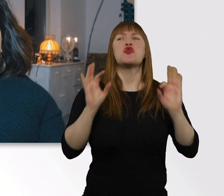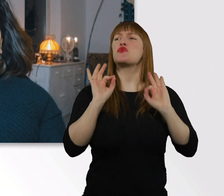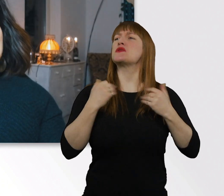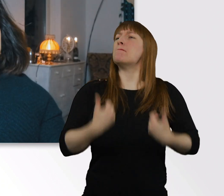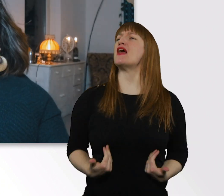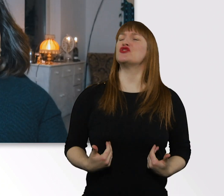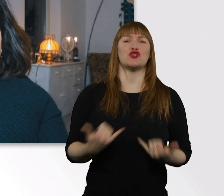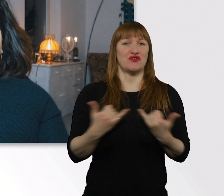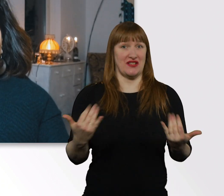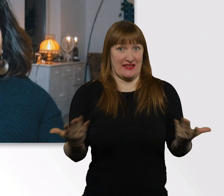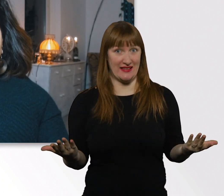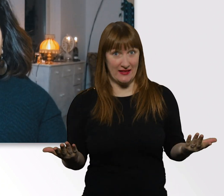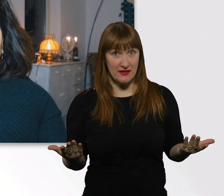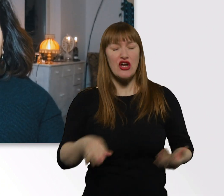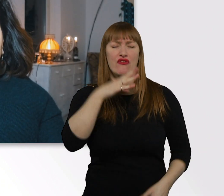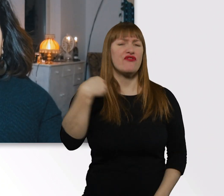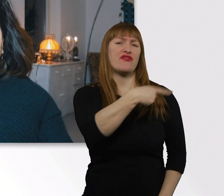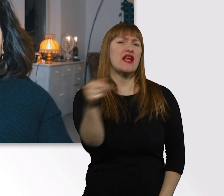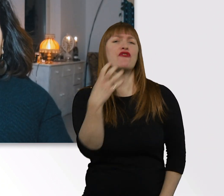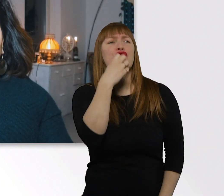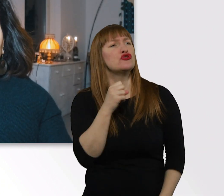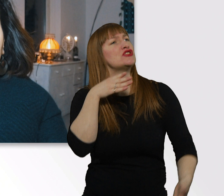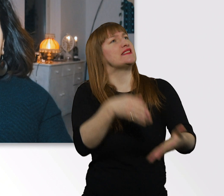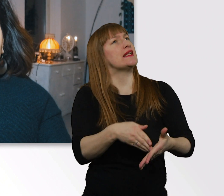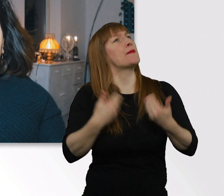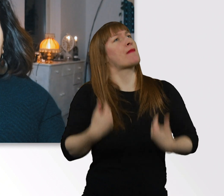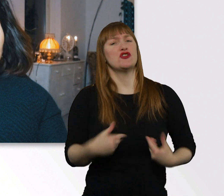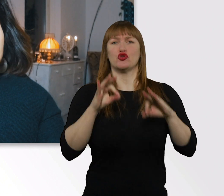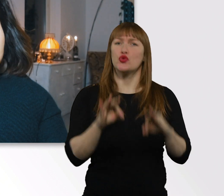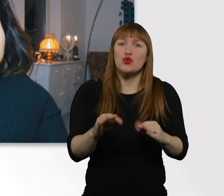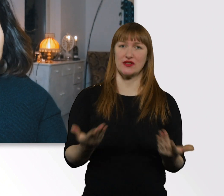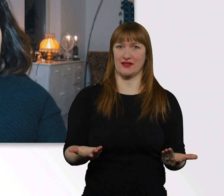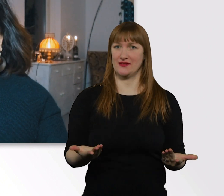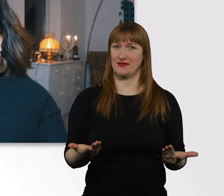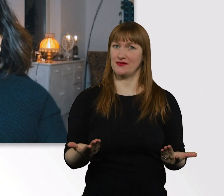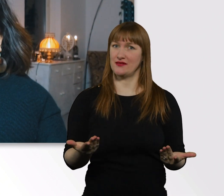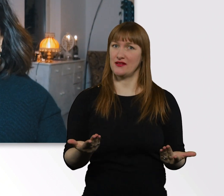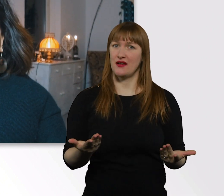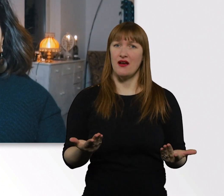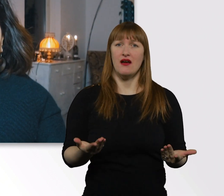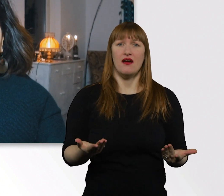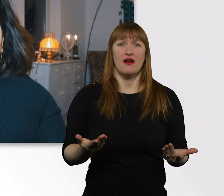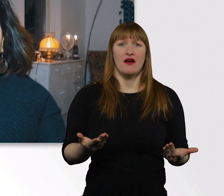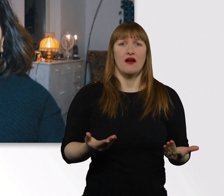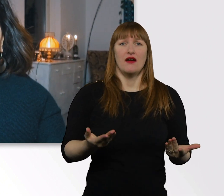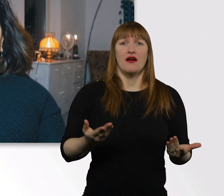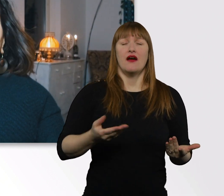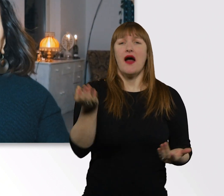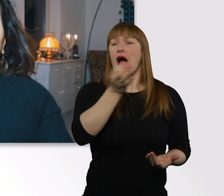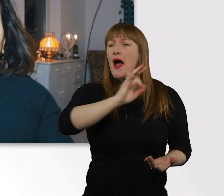Danach streben die meisten von uns. Wir wollen am besten 10.000 Tricks und Tipps bekommen von jedem,